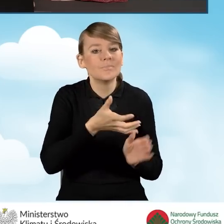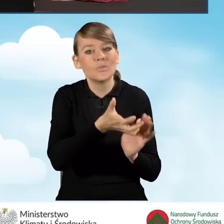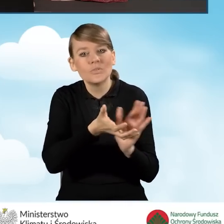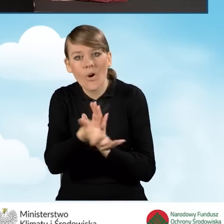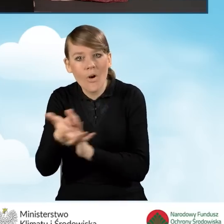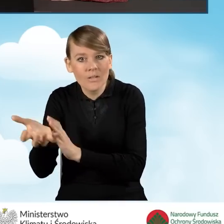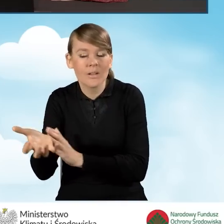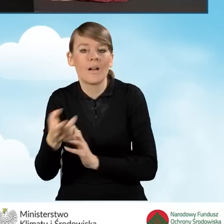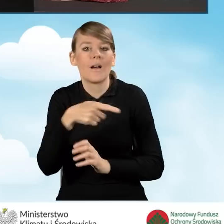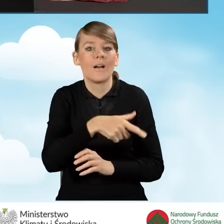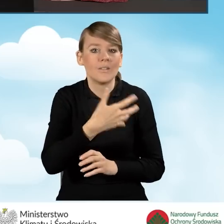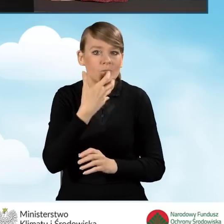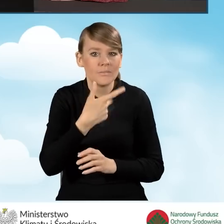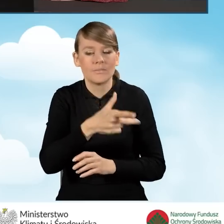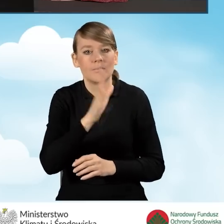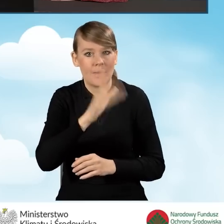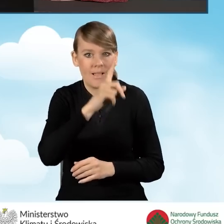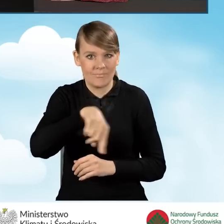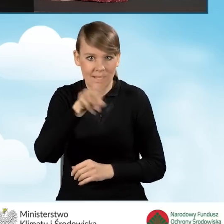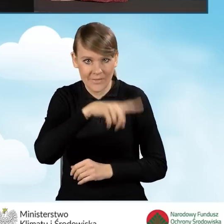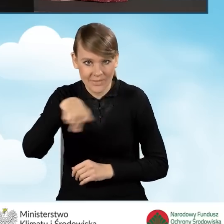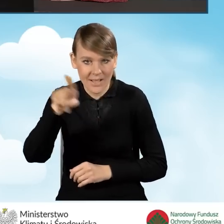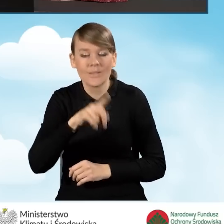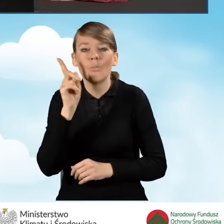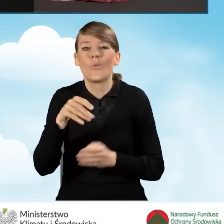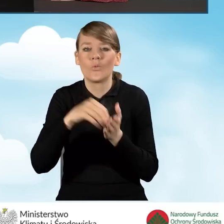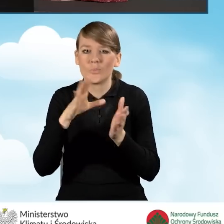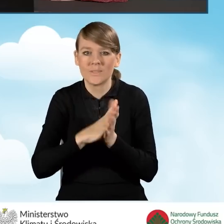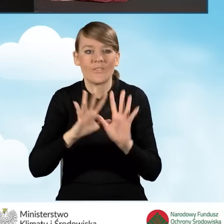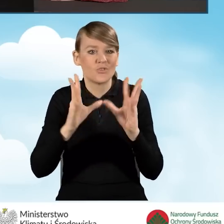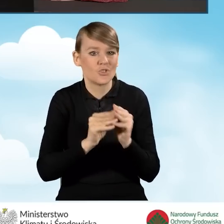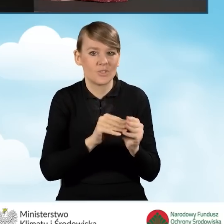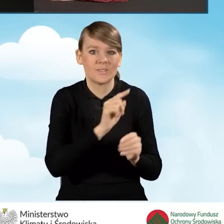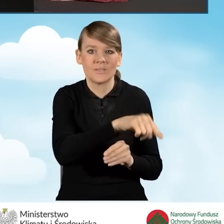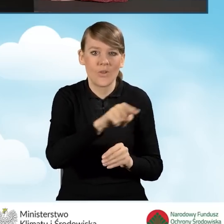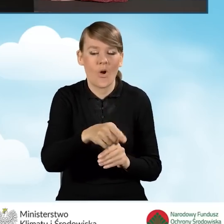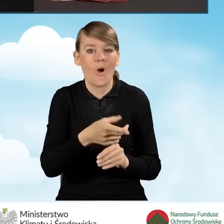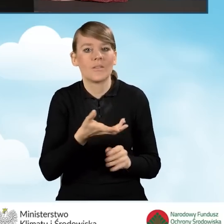W tym miejscu powinniśmy podać wszystkie źródła ciepła na paliwo stałe,